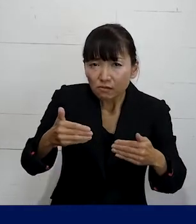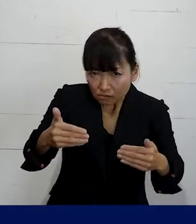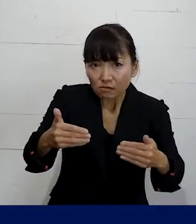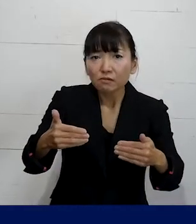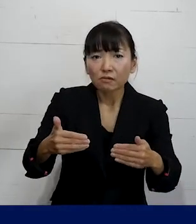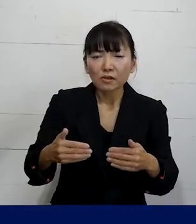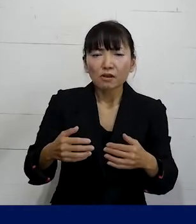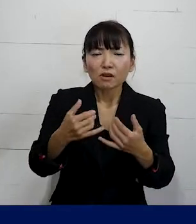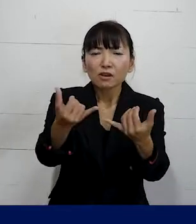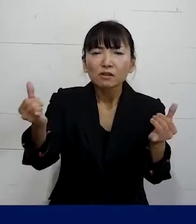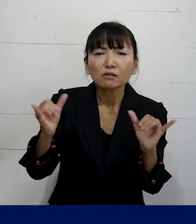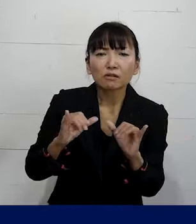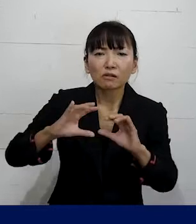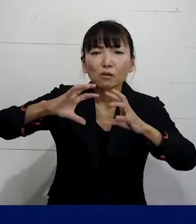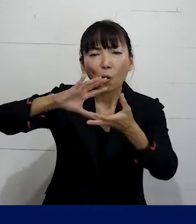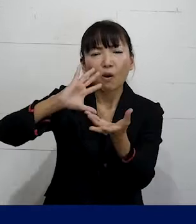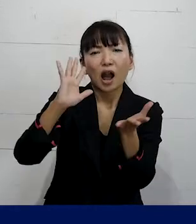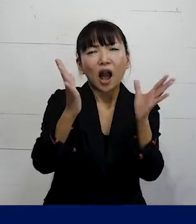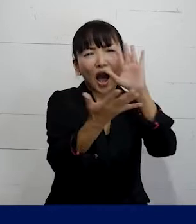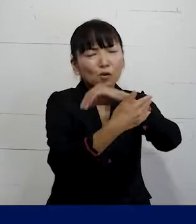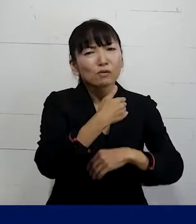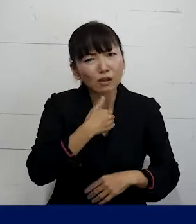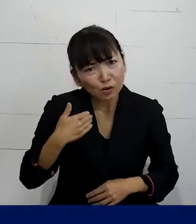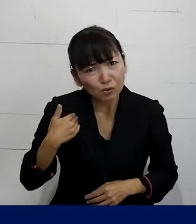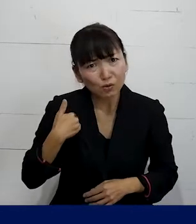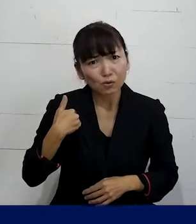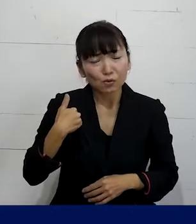世の中を変えていけるんだというふうに思います